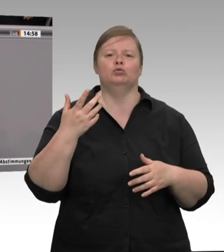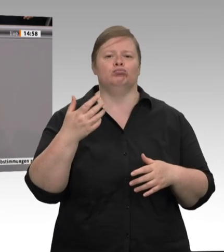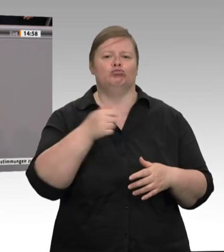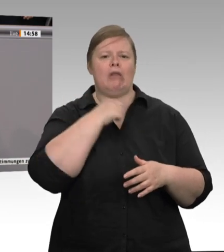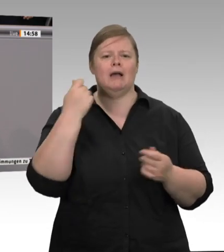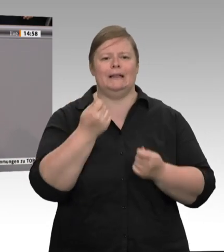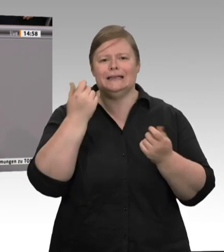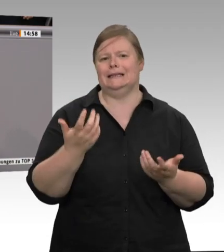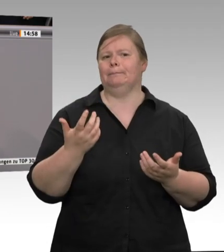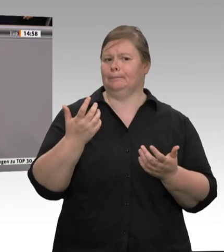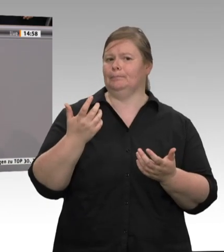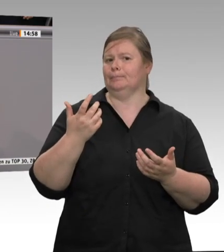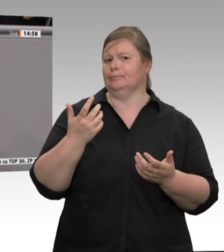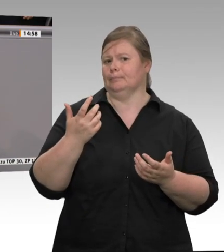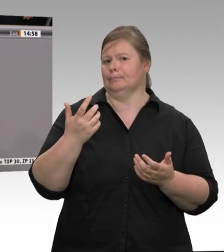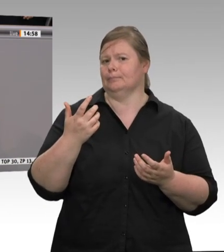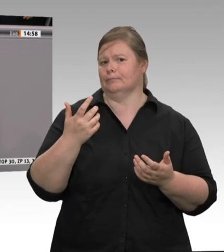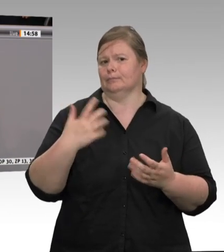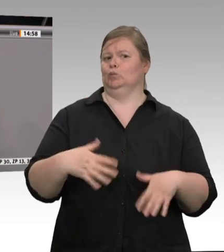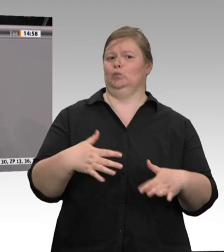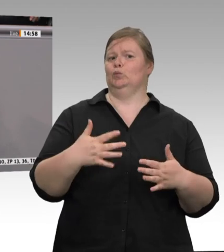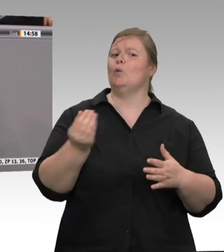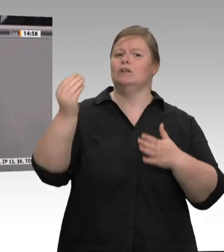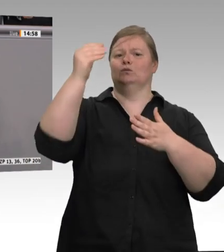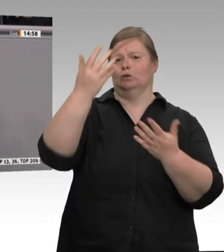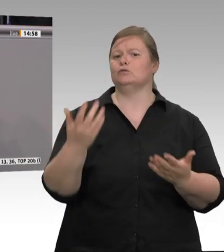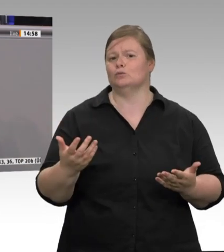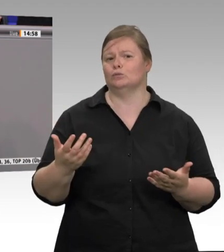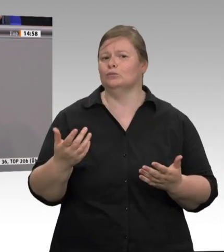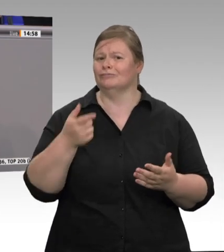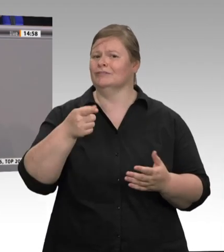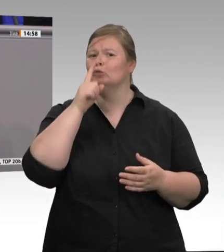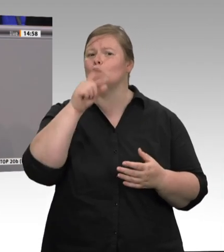emotionsgeladenen Debatte – was auch richtig ist – durchaus wichtig, etwas zur Sachlichkeit